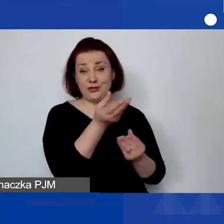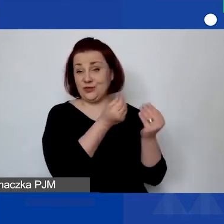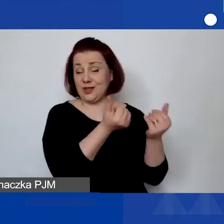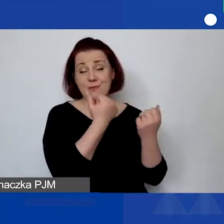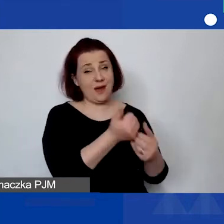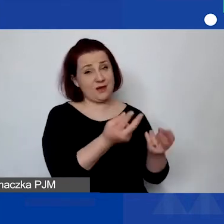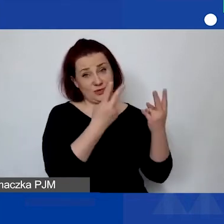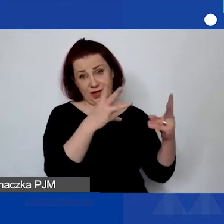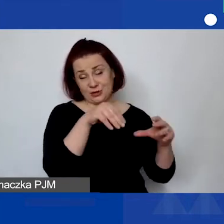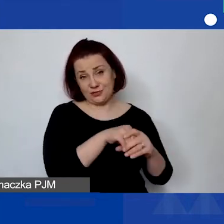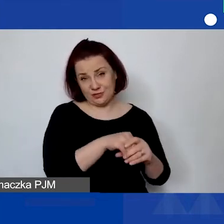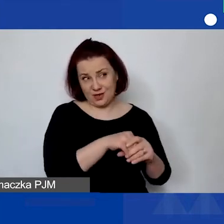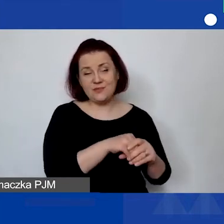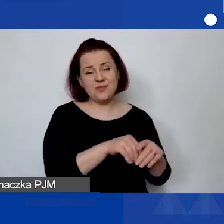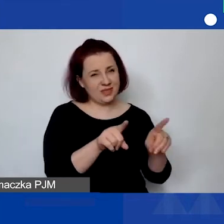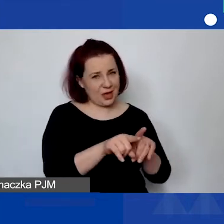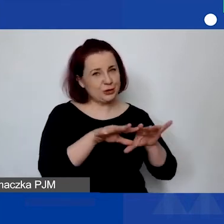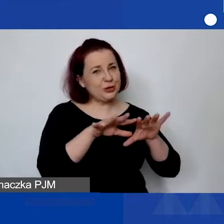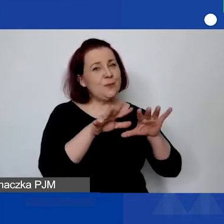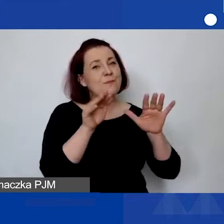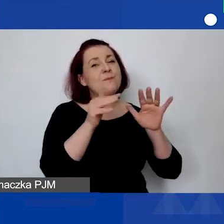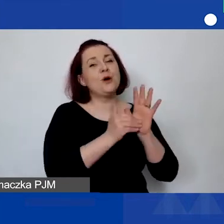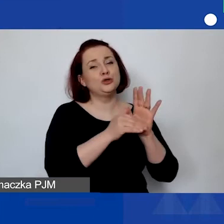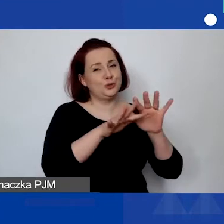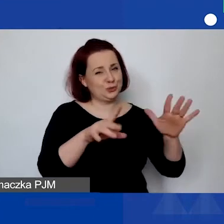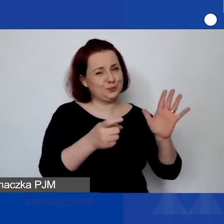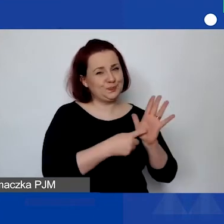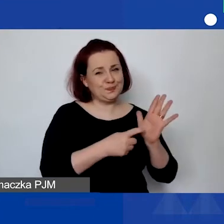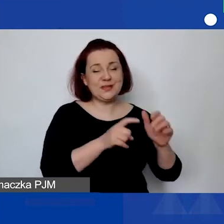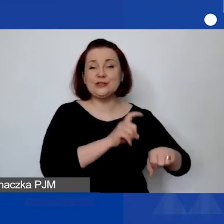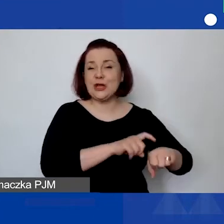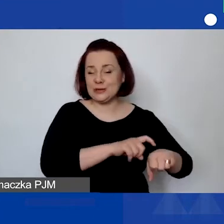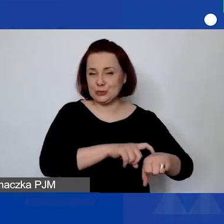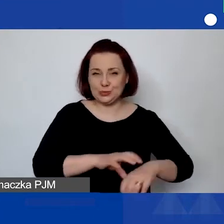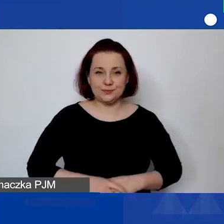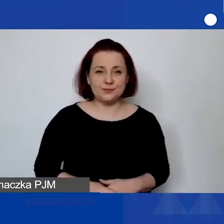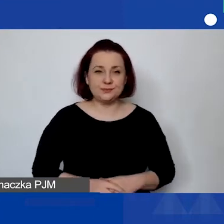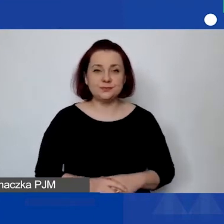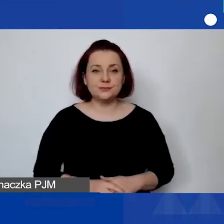i może być bardzo wymagająca. W momencie, kiedy będą wszystkie tabele i pozycje